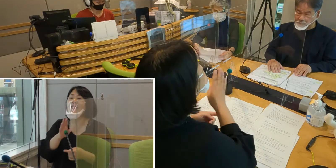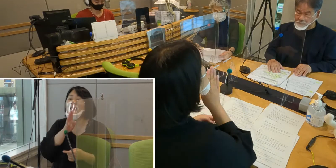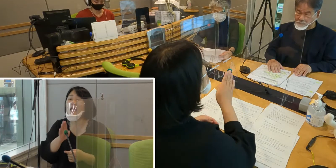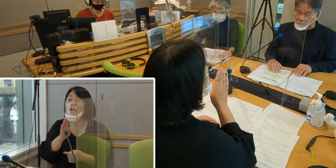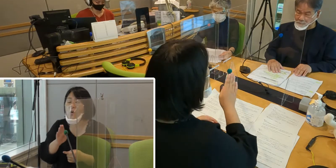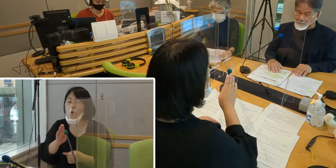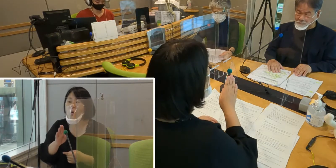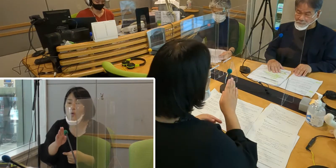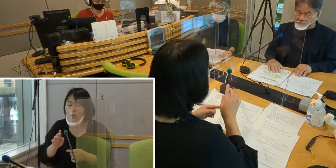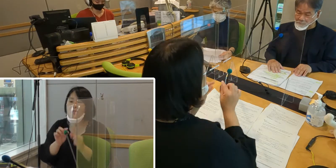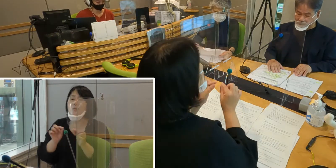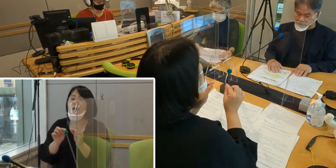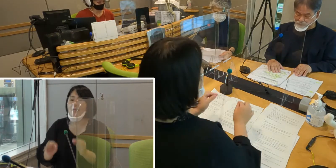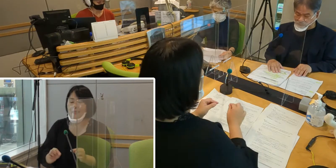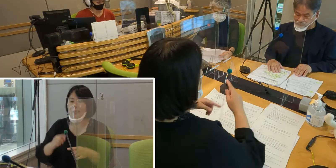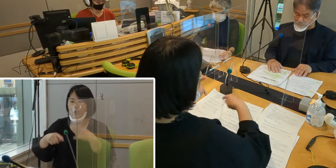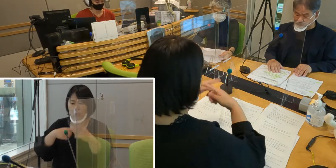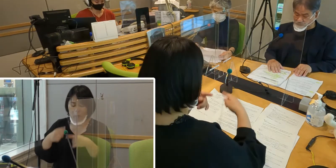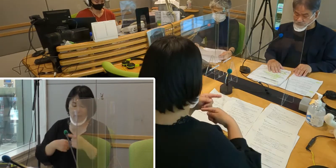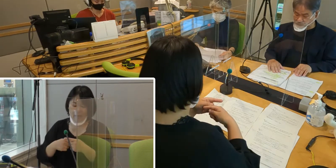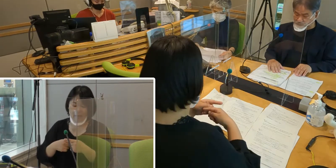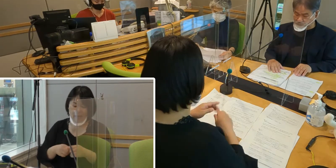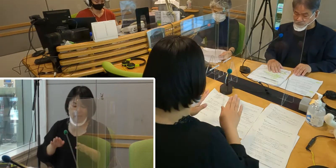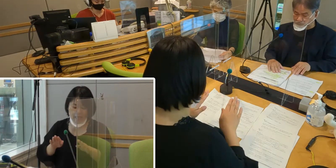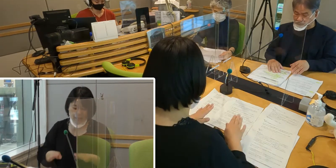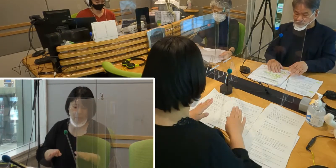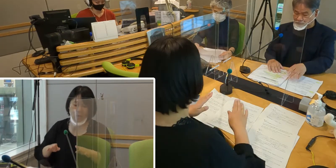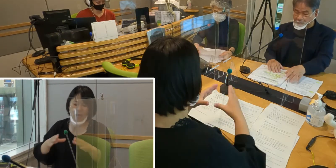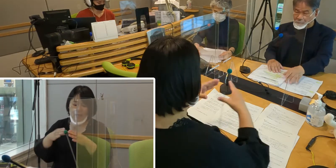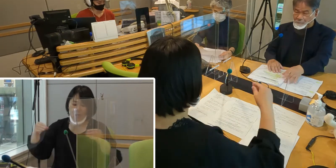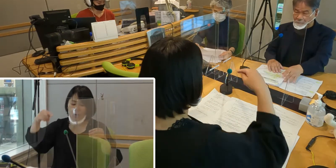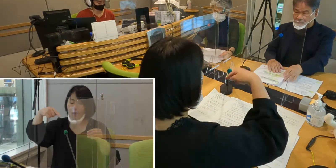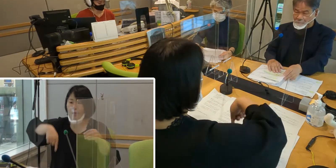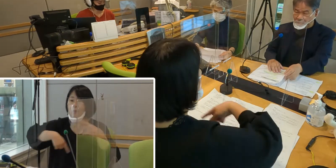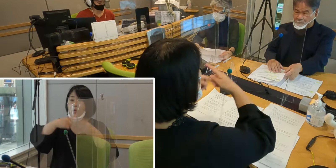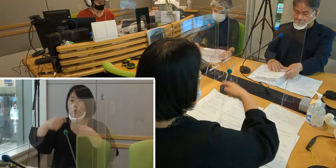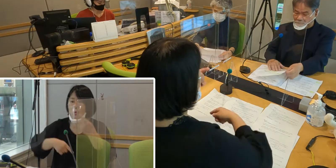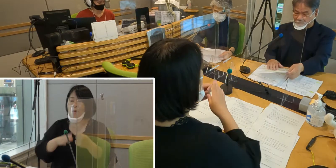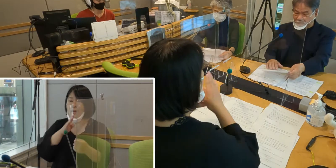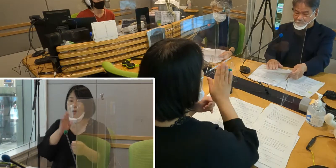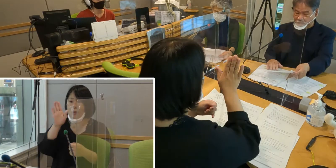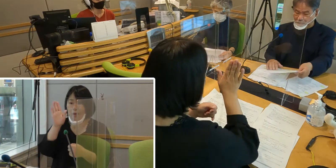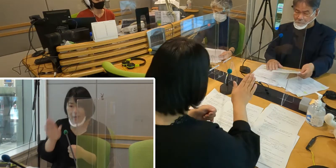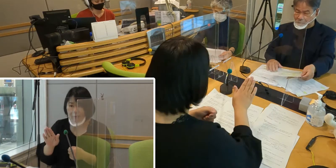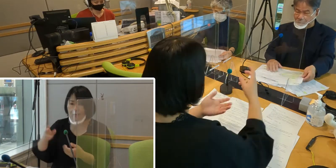今は日本でも手話は言語であるということが 法律で認められていますが、